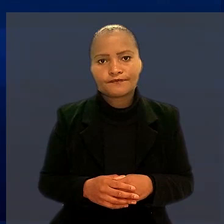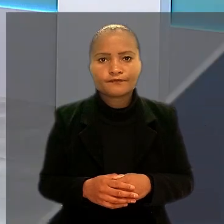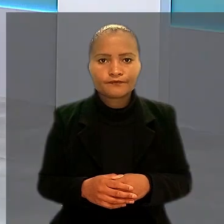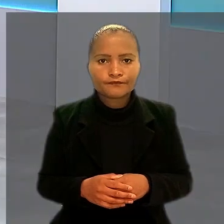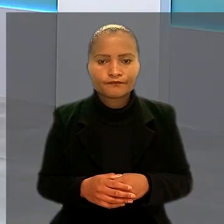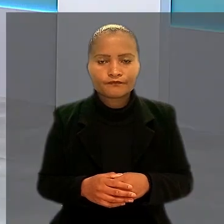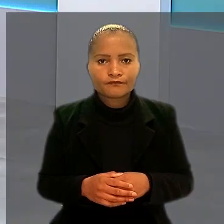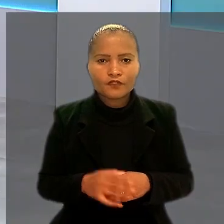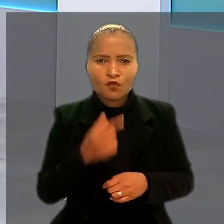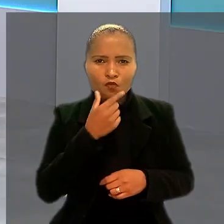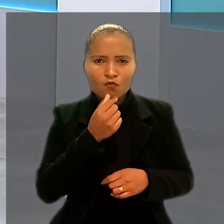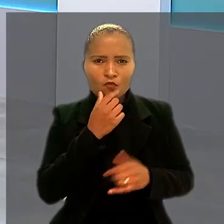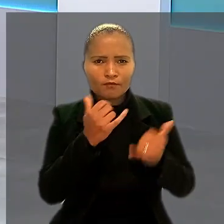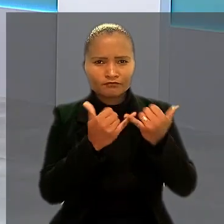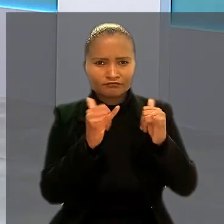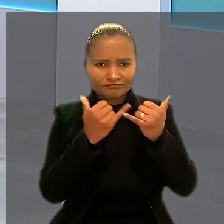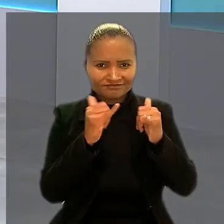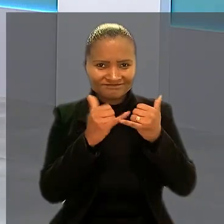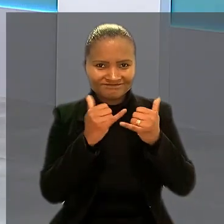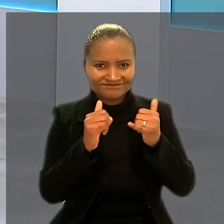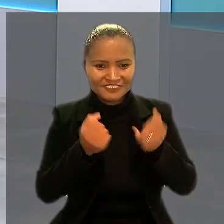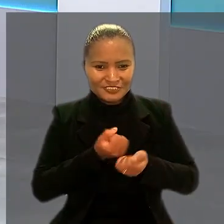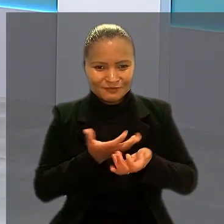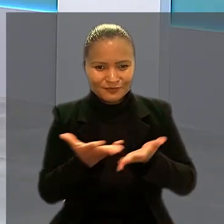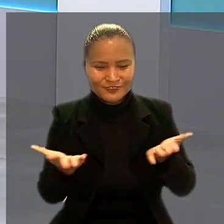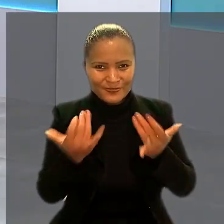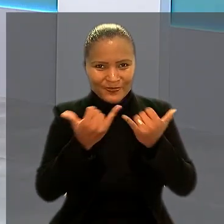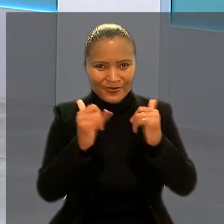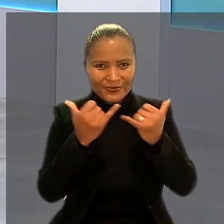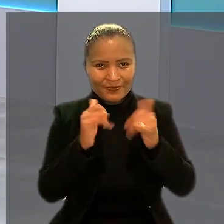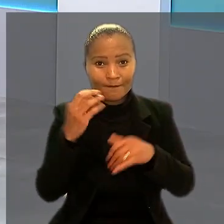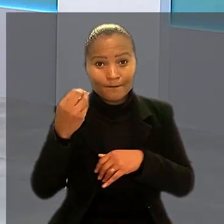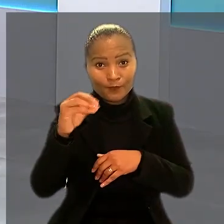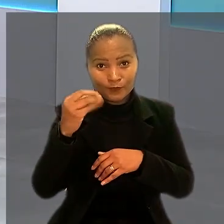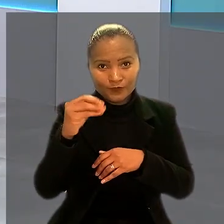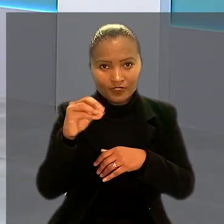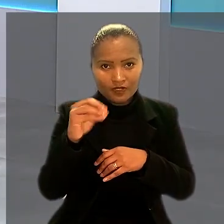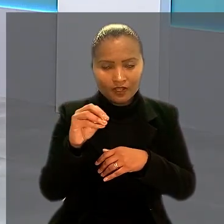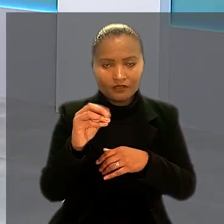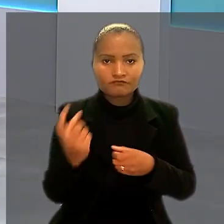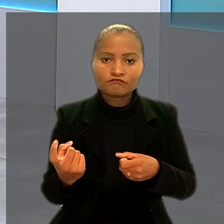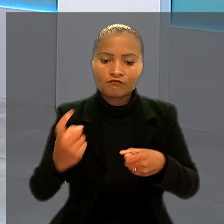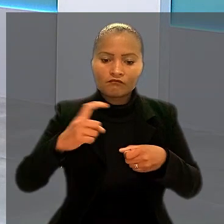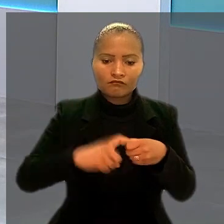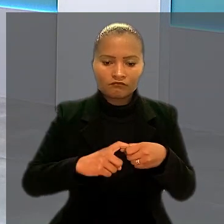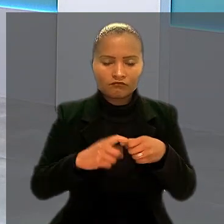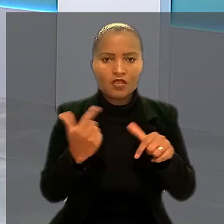Um eletricitário da Companhia Estadual de Distribuição de Energia Elétrica de Porto Alegre vai ser reintegrado ao trabalho.